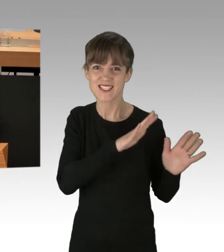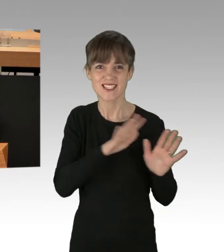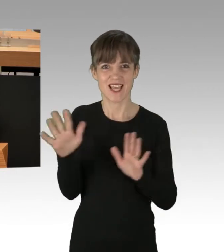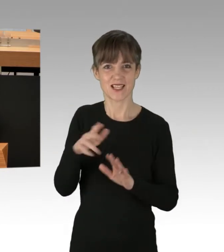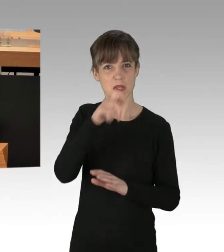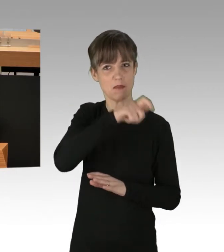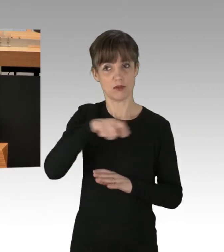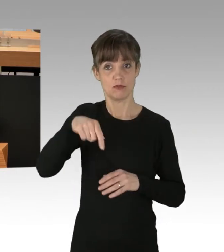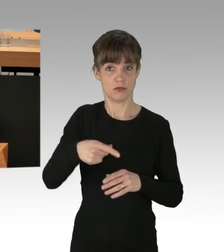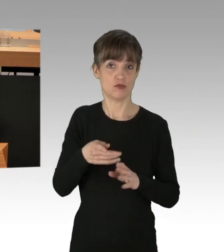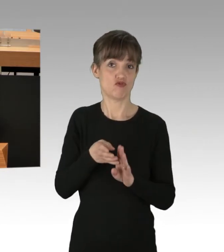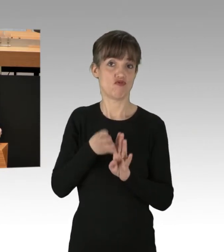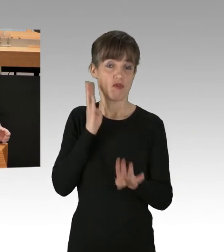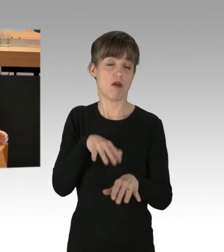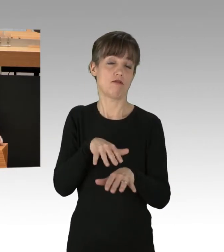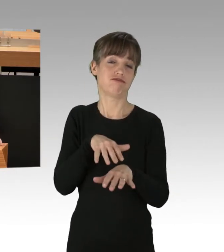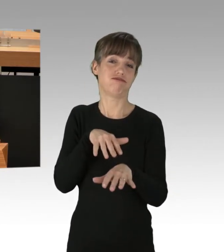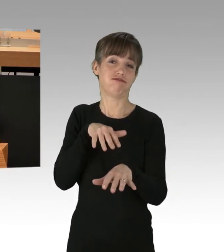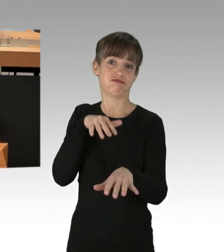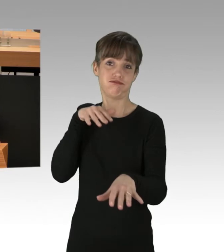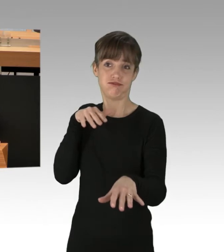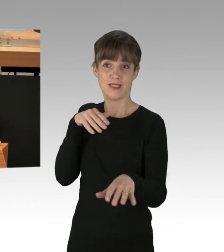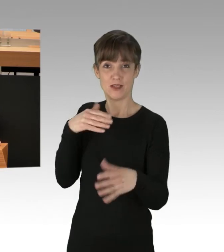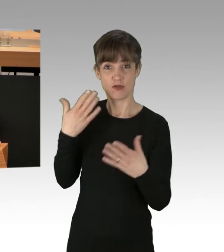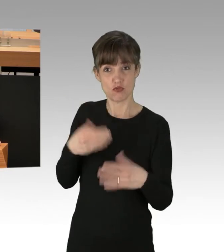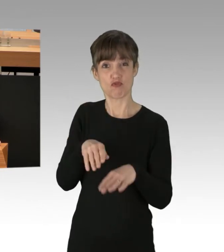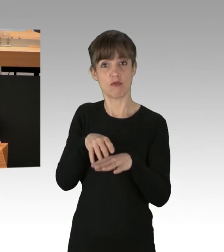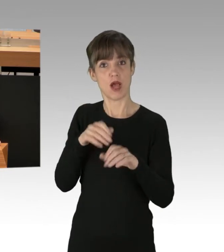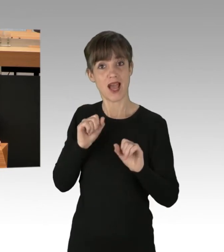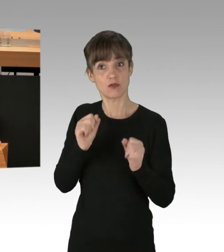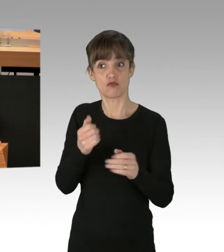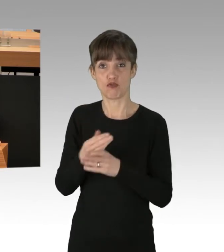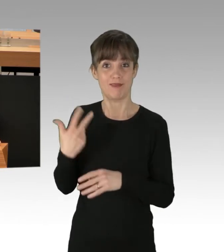Es gab mittlerweile die 30. Aktionen dieser Art. Insgesamt ist von allen diesen Aktionen